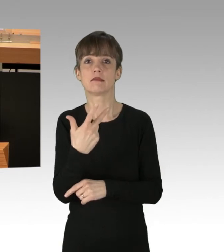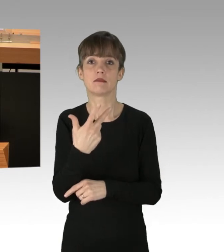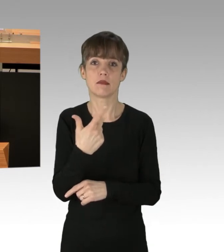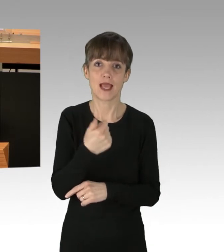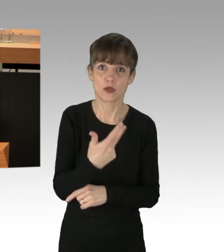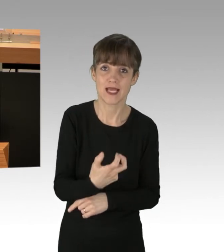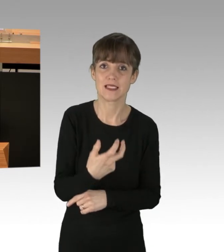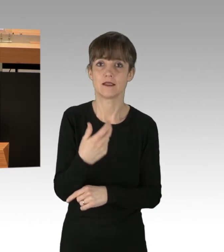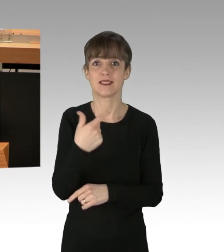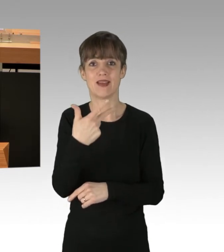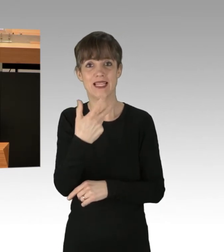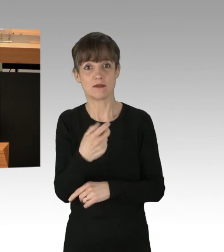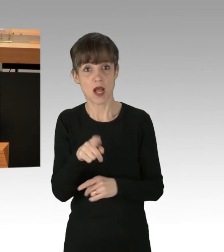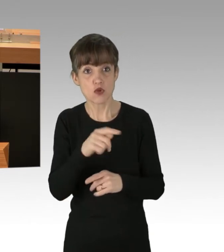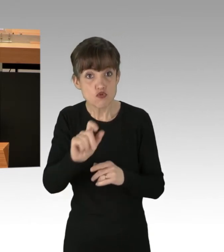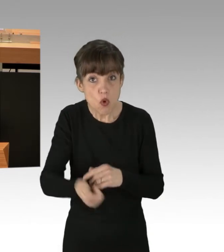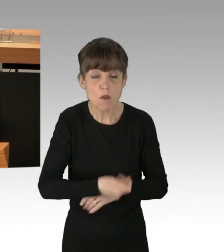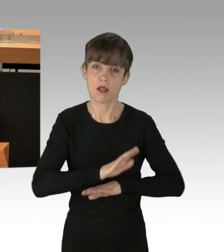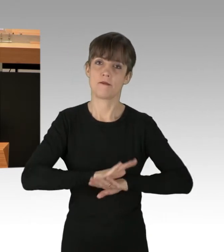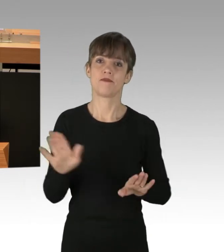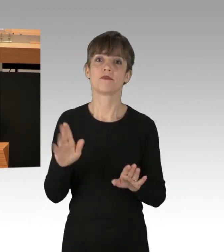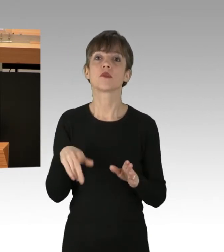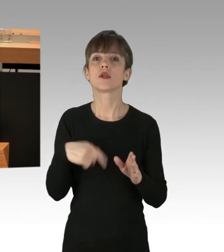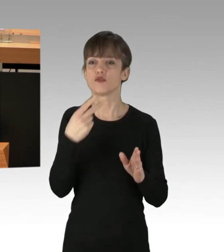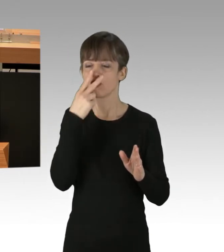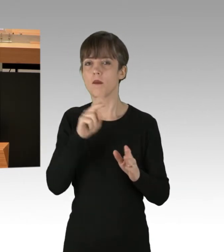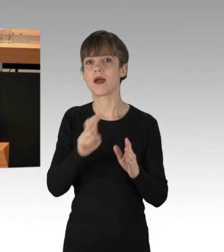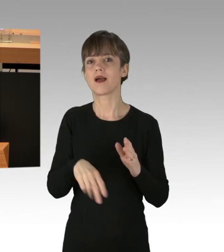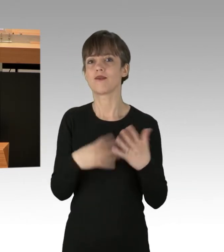In Betracht zu ziehen ist somit die Melde-Auflage nach § 29 ASOG